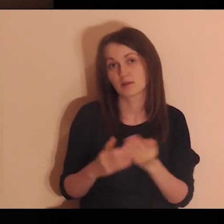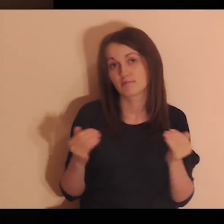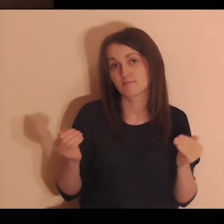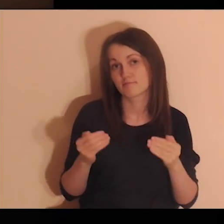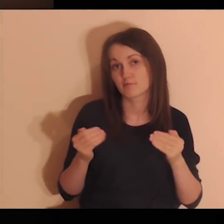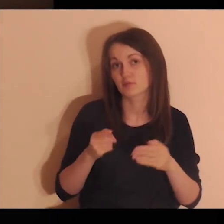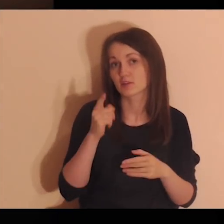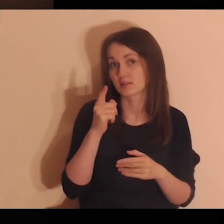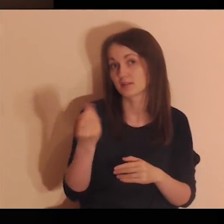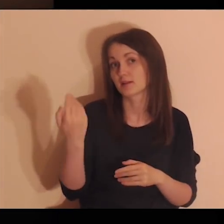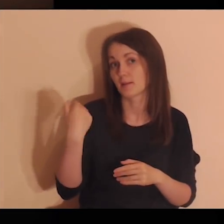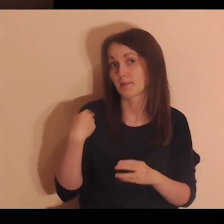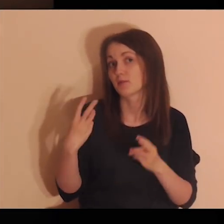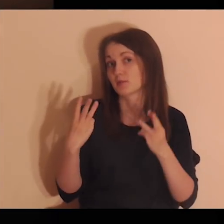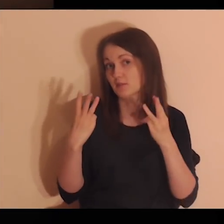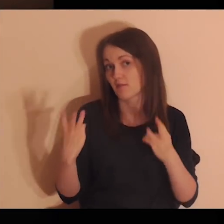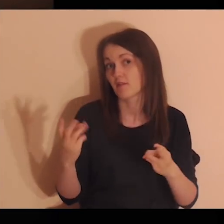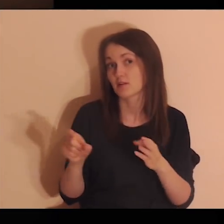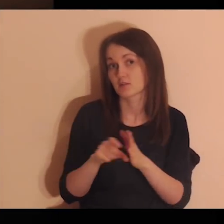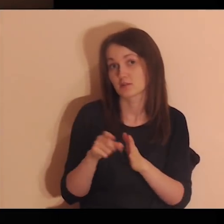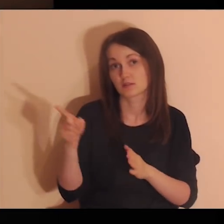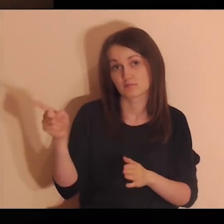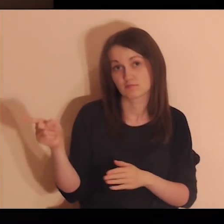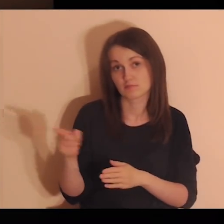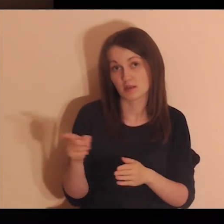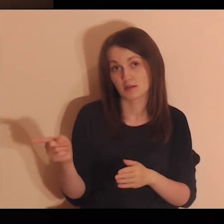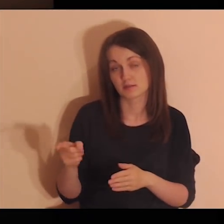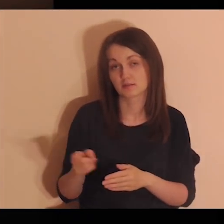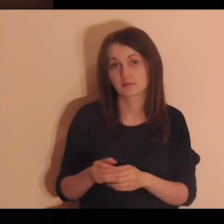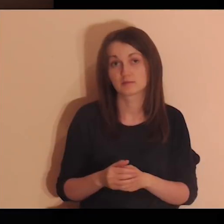to znaczy, że i ty byłeś dla nich ważną osobą.